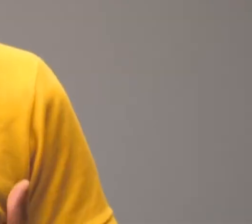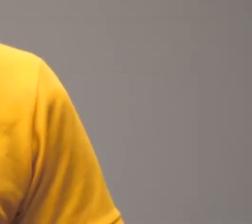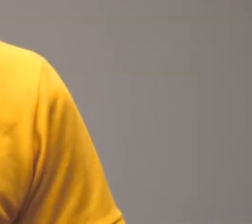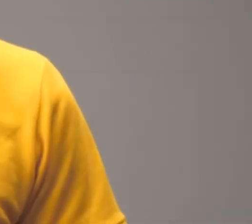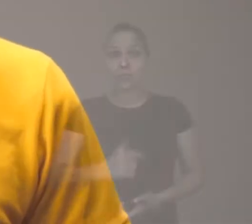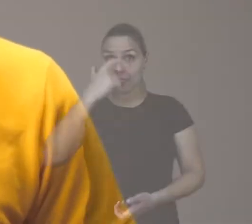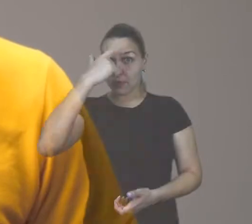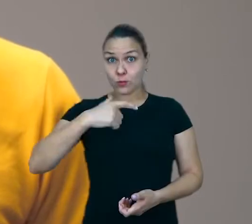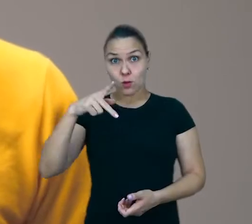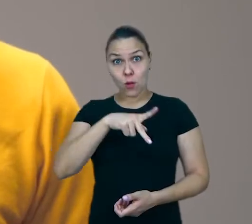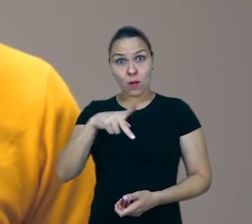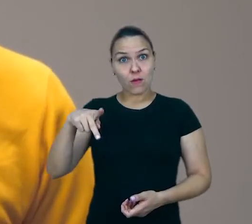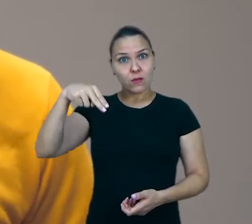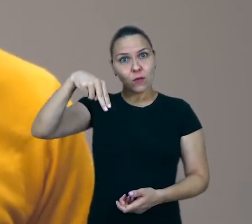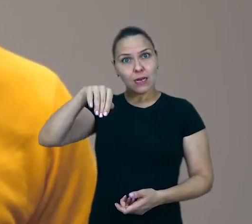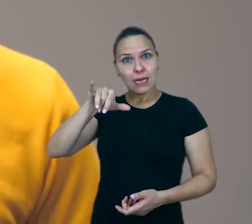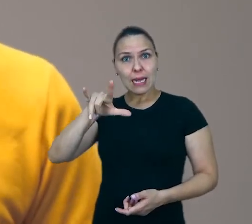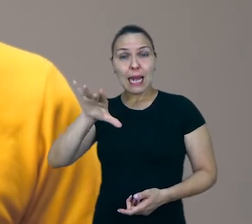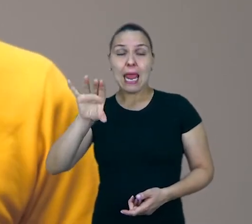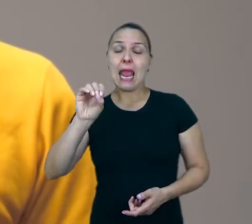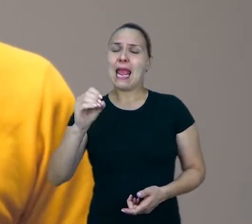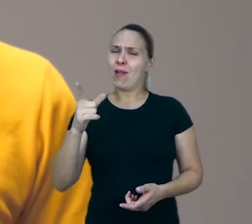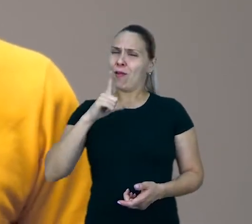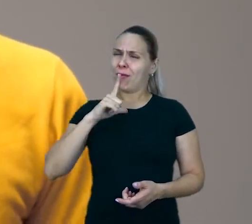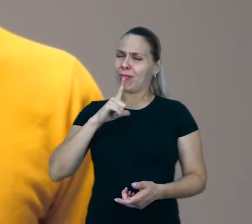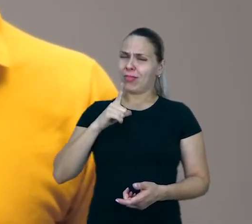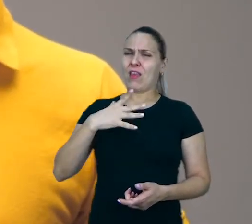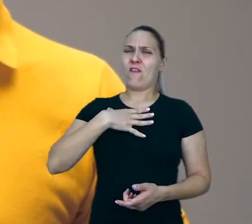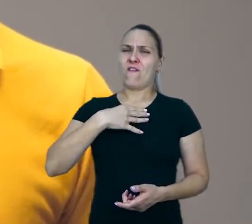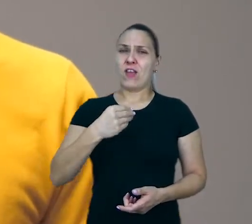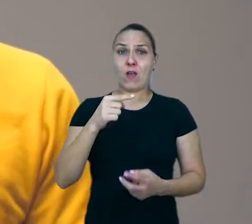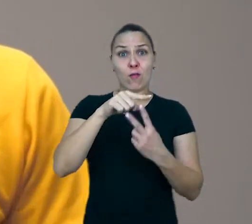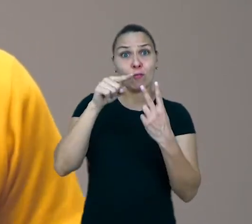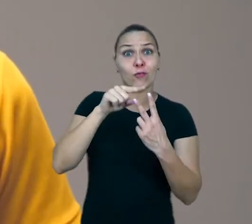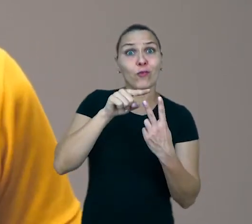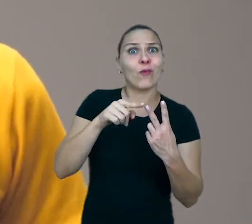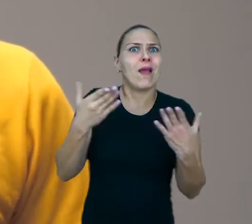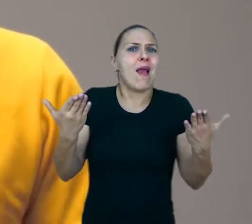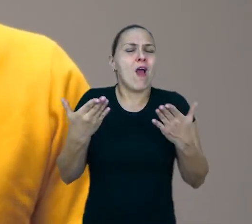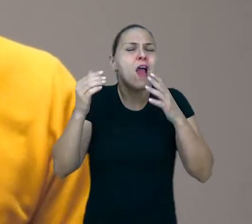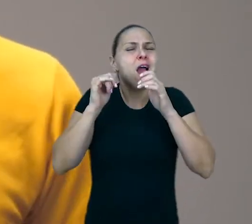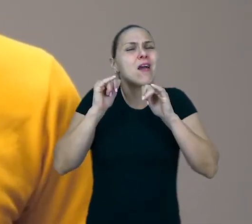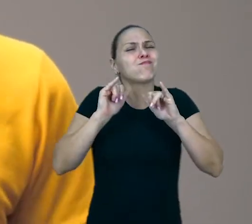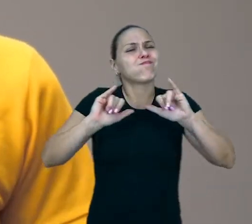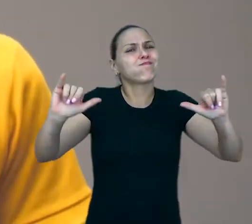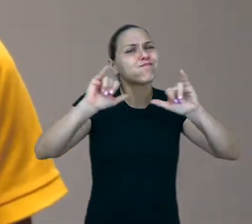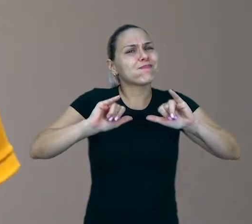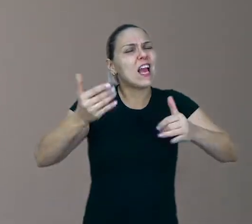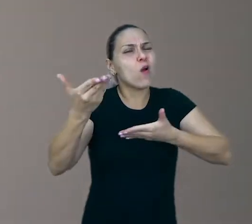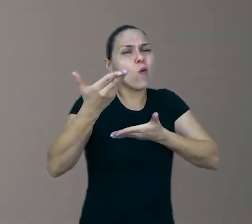Eu sou o professor Nélio Spréa, sou pai do Jorge e da Laura e vou compartilhar aqui com vocês algumas idéias sobre o brincar.